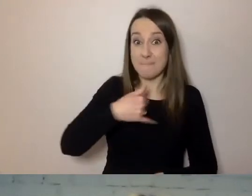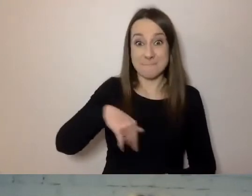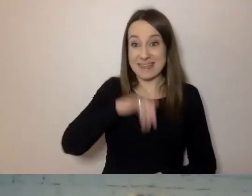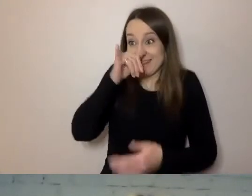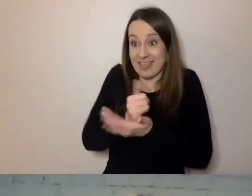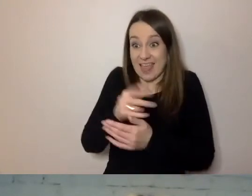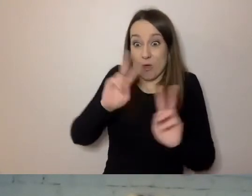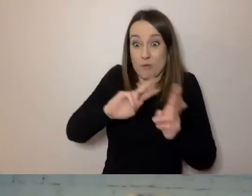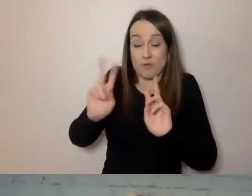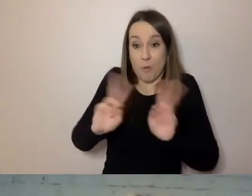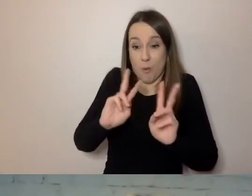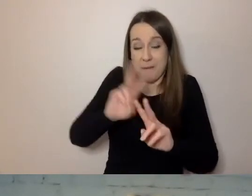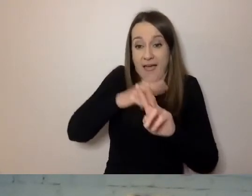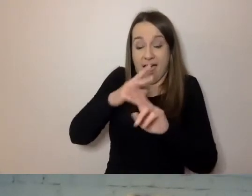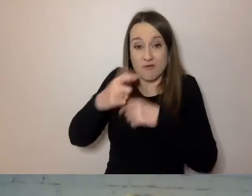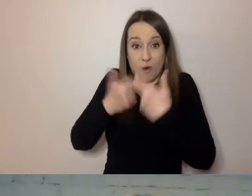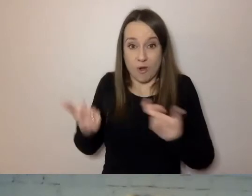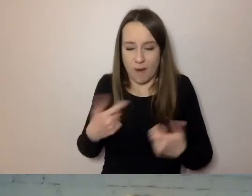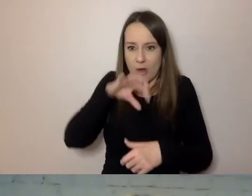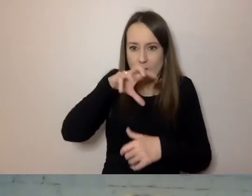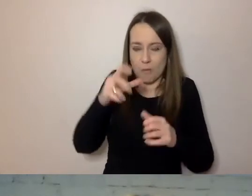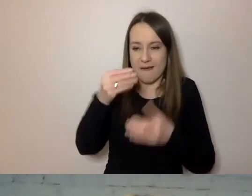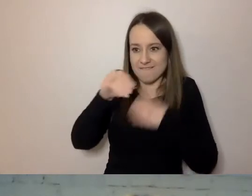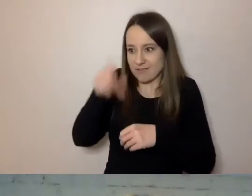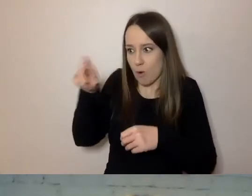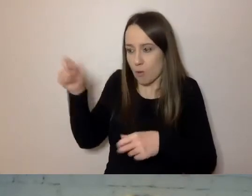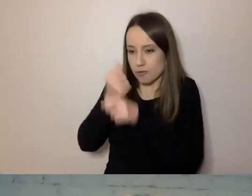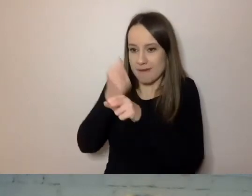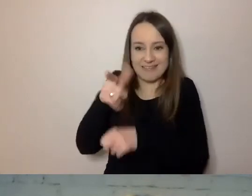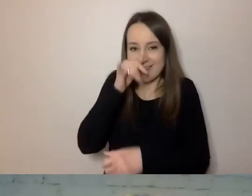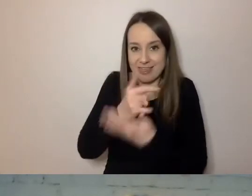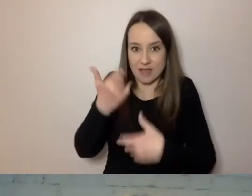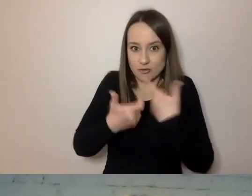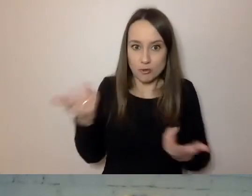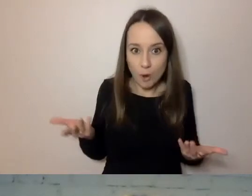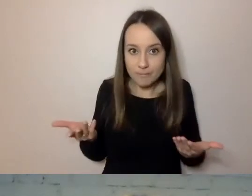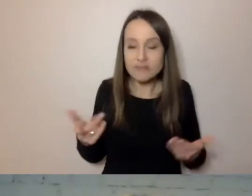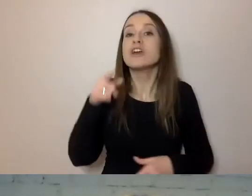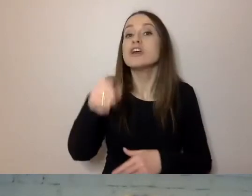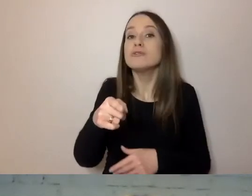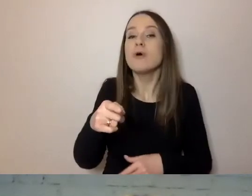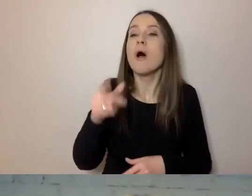Jest nas coraz większa grupa i nie możemy tego zrobić”. Poszli do szefostwa w Parlamencie Europejskim,